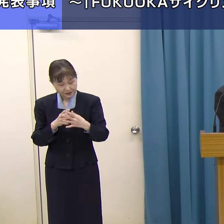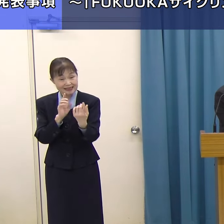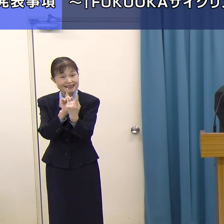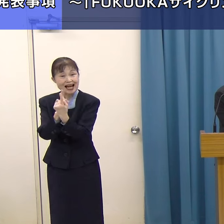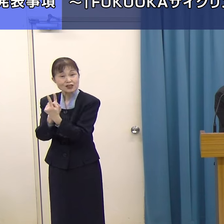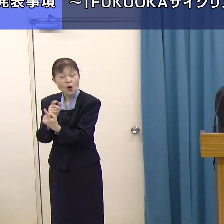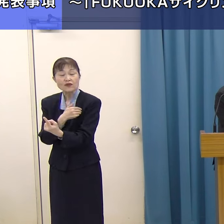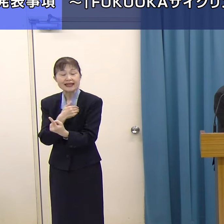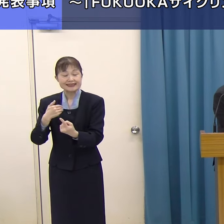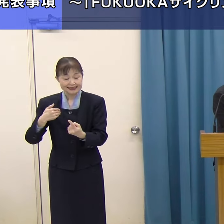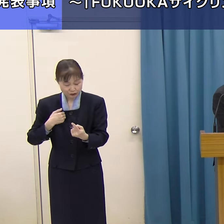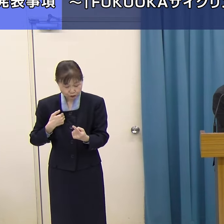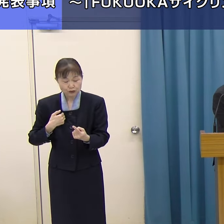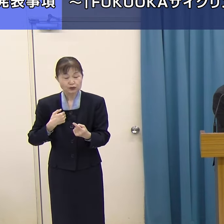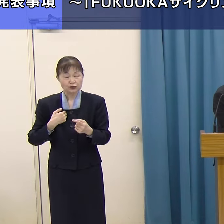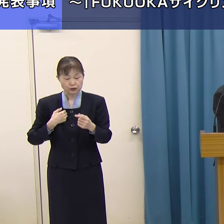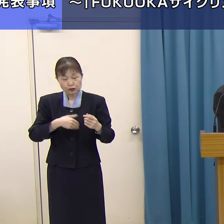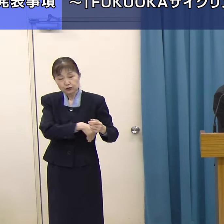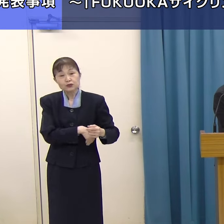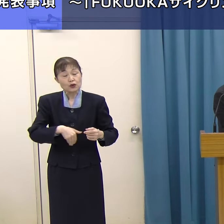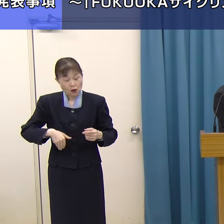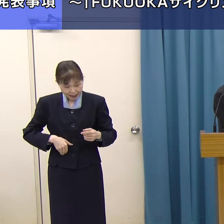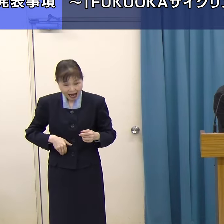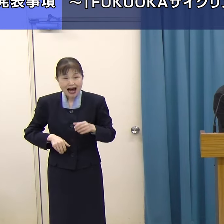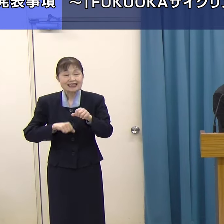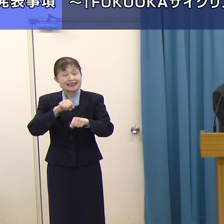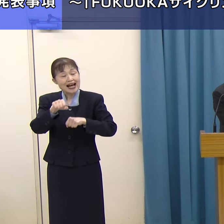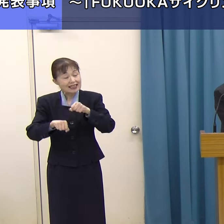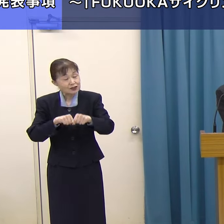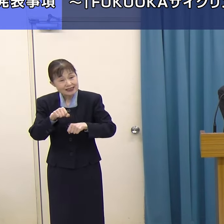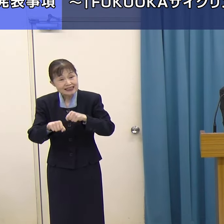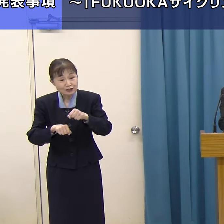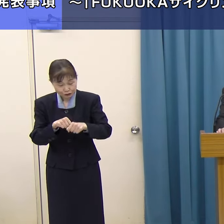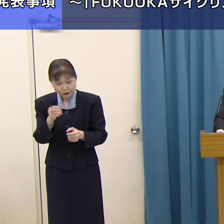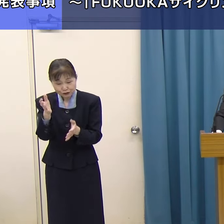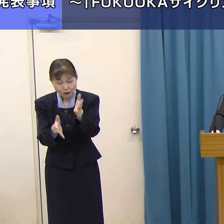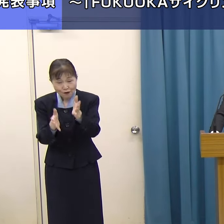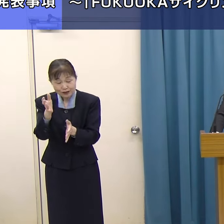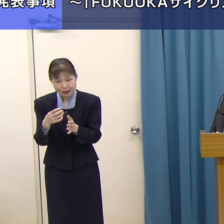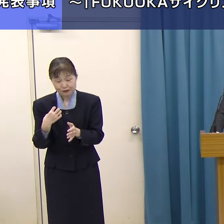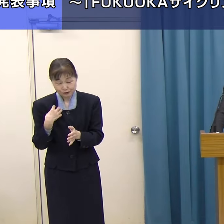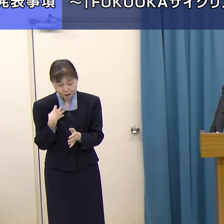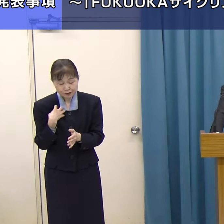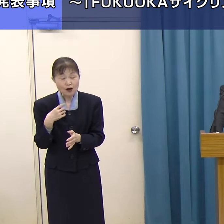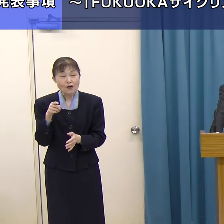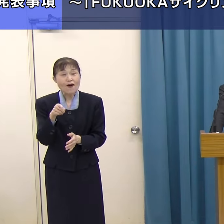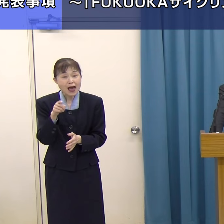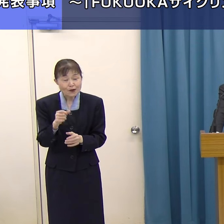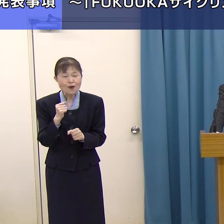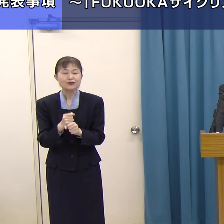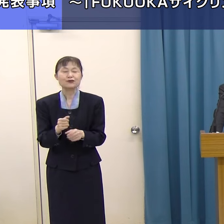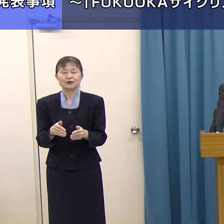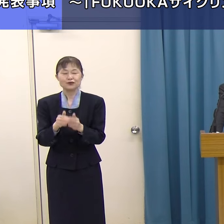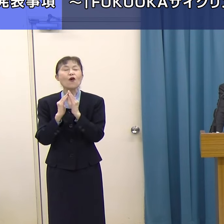「FUKUOKAサイクリングツアーコンシェルジュ」というものを作ろうとなったわけです。